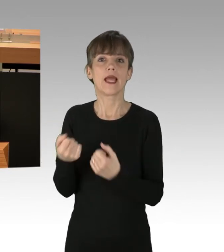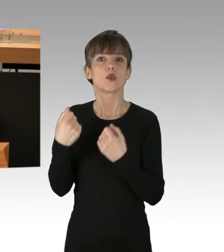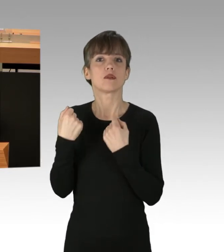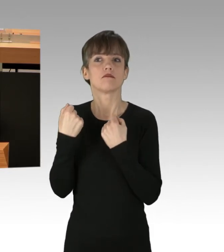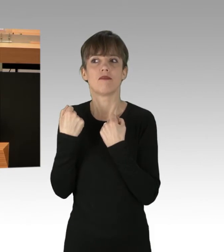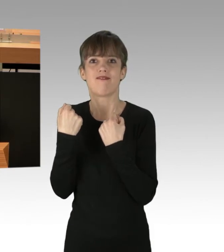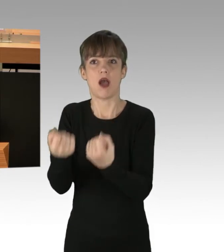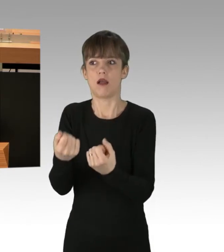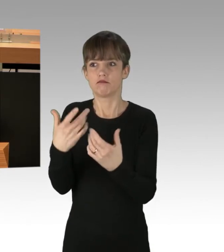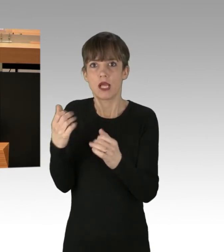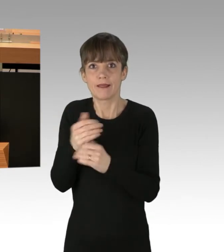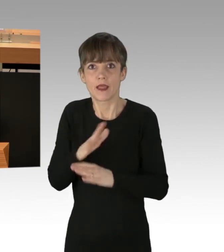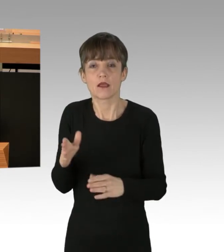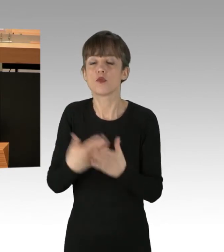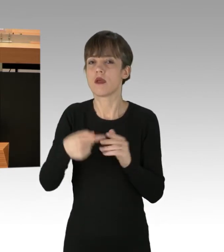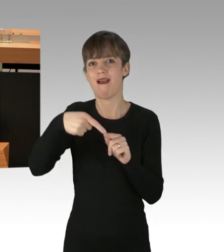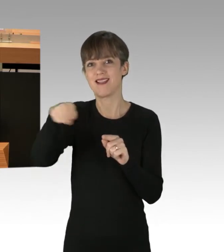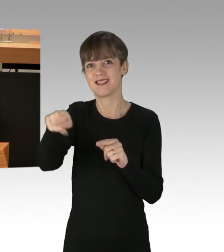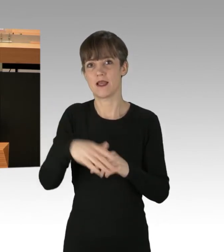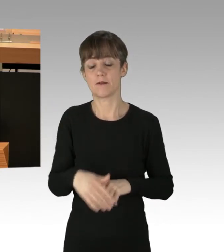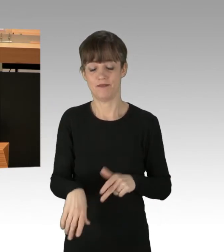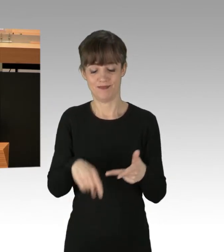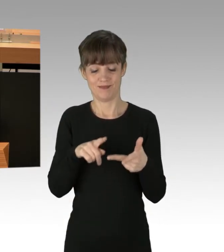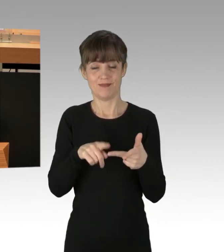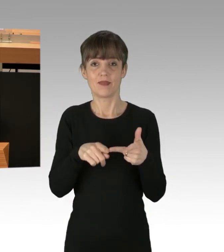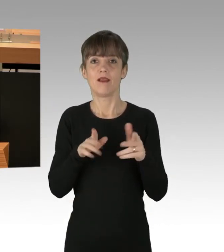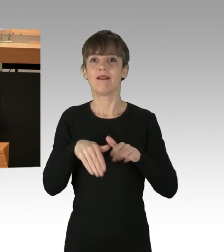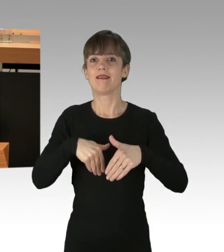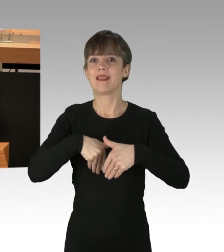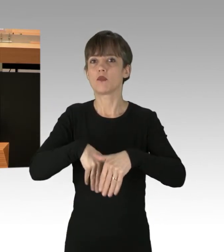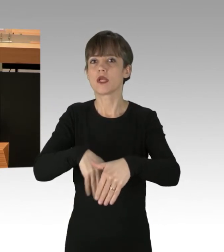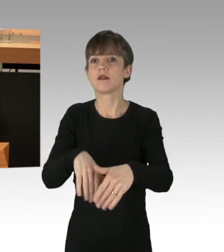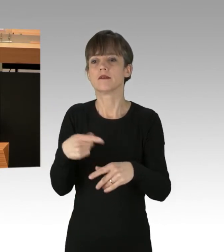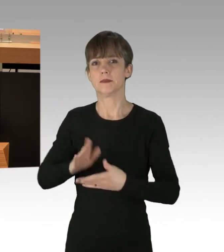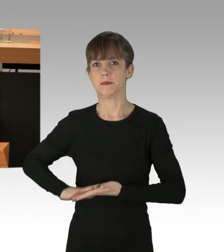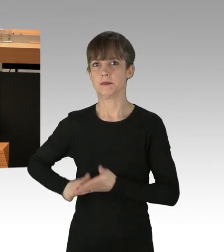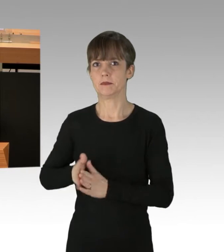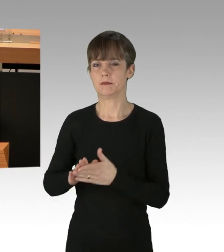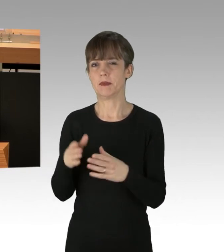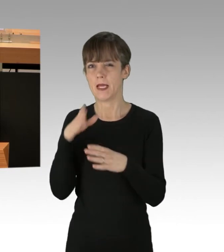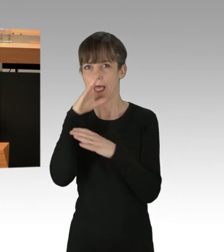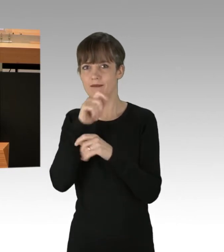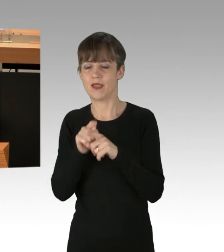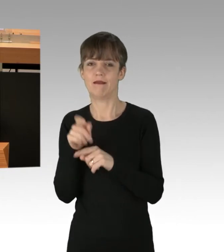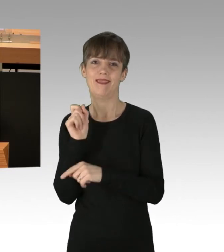Drittens. Auch wenn die Demonstranten sich geheim über Telegram verabreden und die Organisation im Verborgenen geschieht,